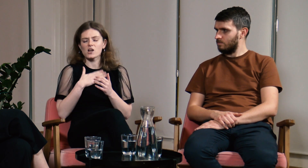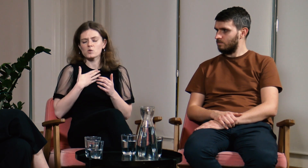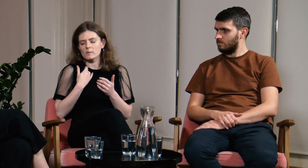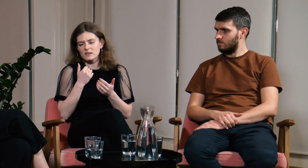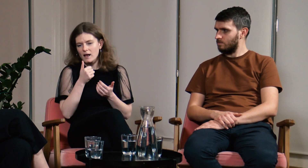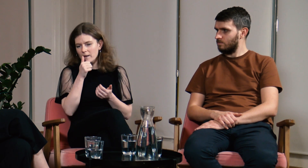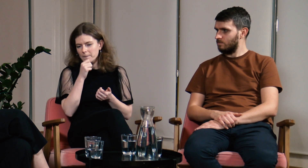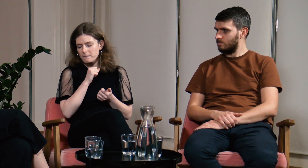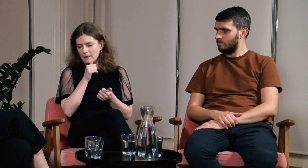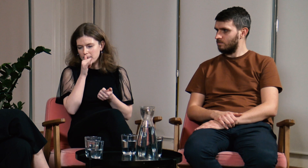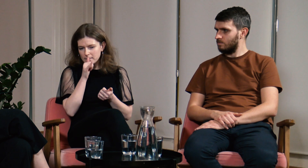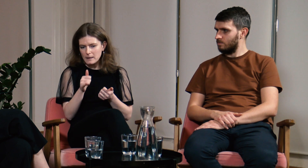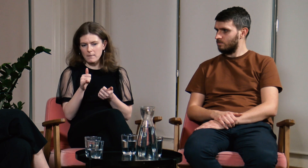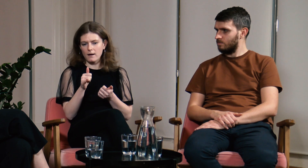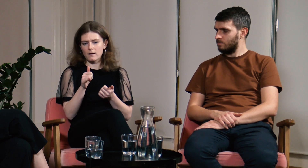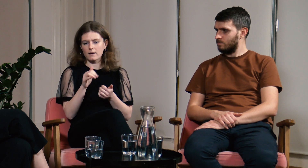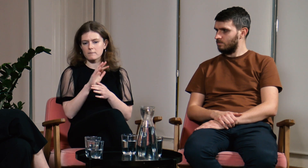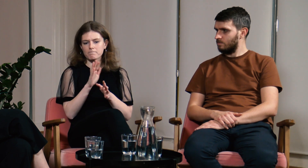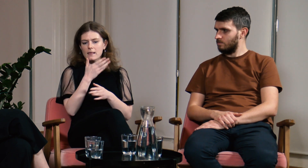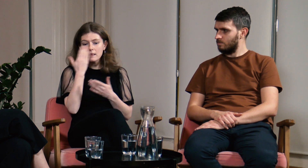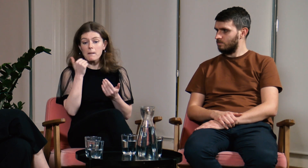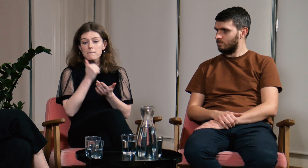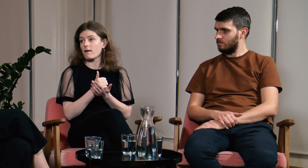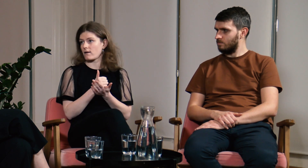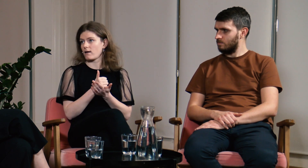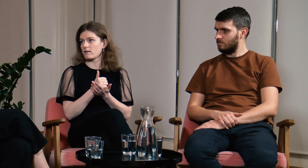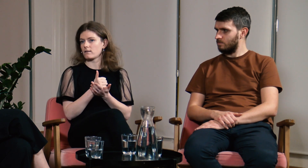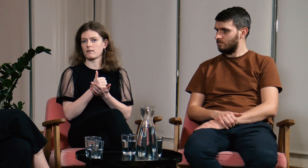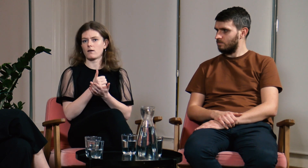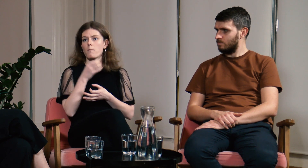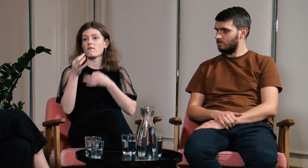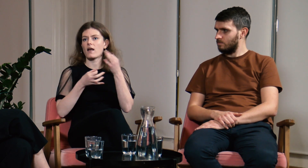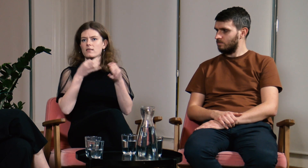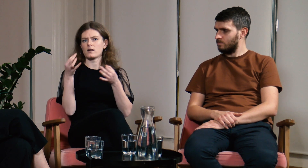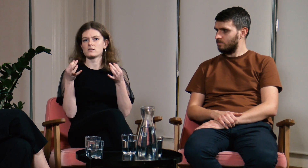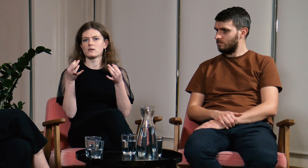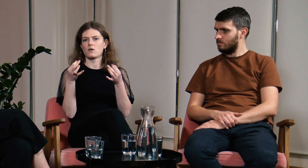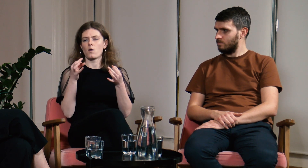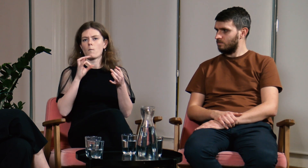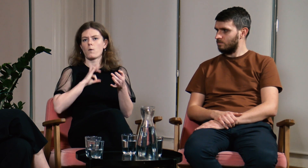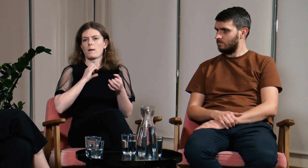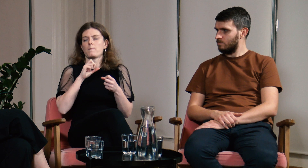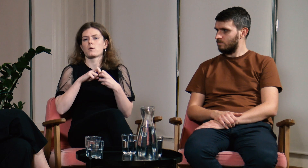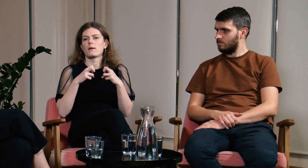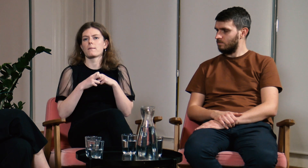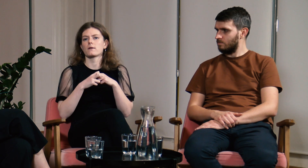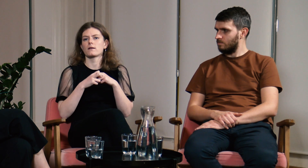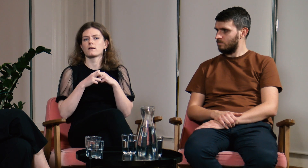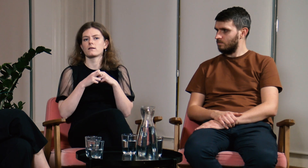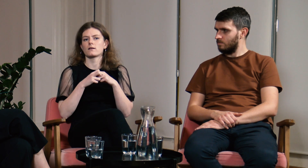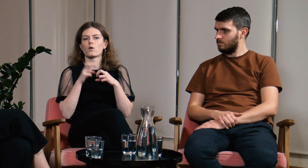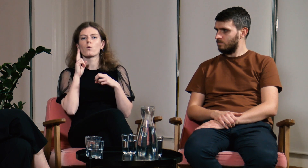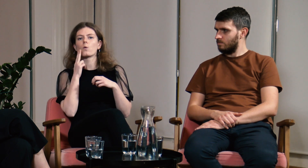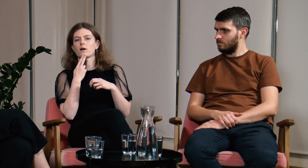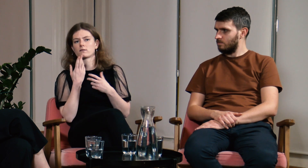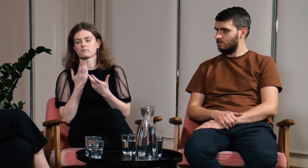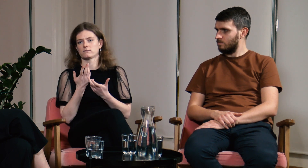Nie miałam prawa opowiadać o moich problemach jako osoby g/Głuchej.